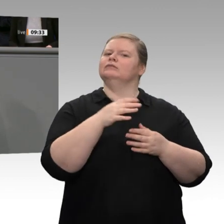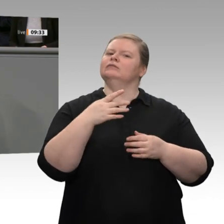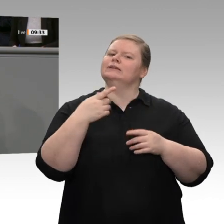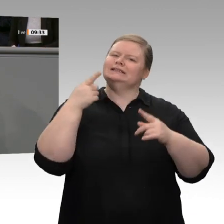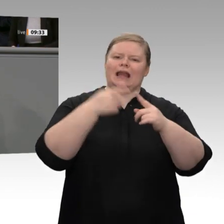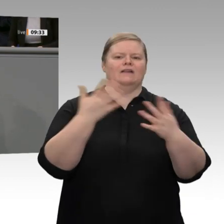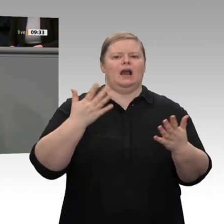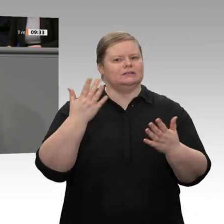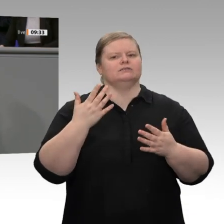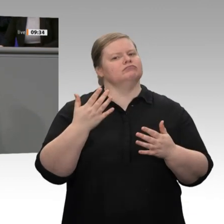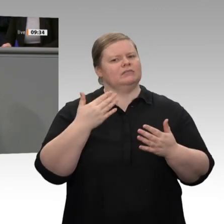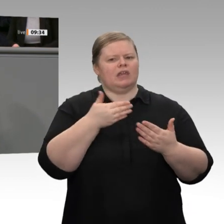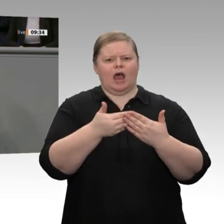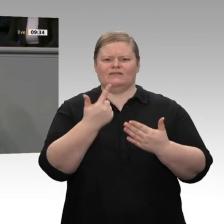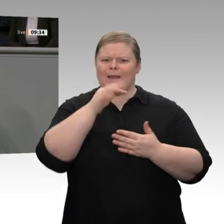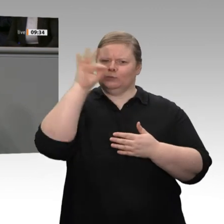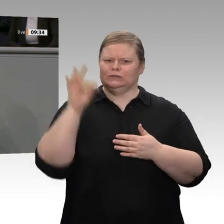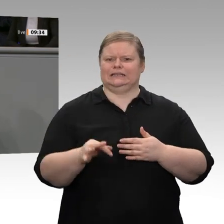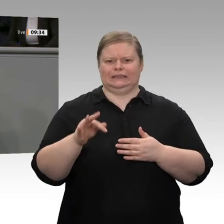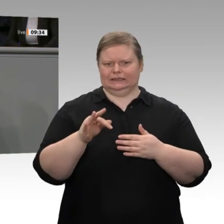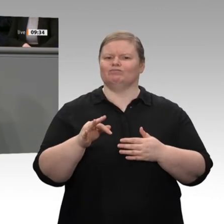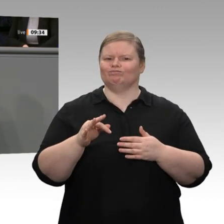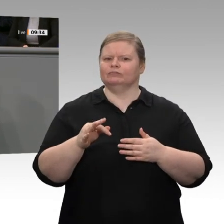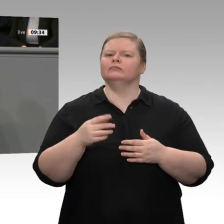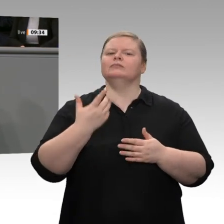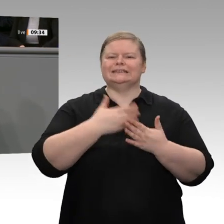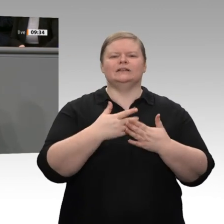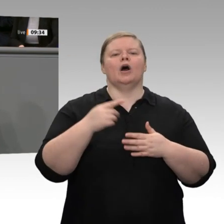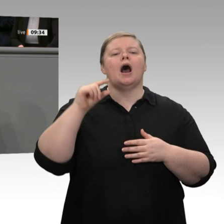Inflationsziel bekommen. 2 Prozent halte ich in der heutigen globalisierten und digitalisierten